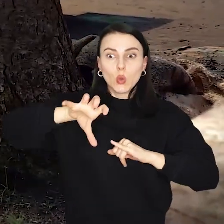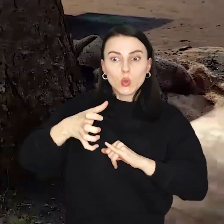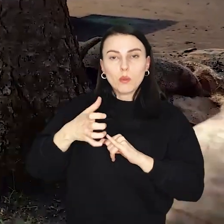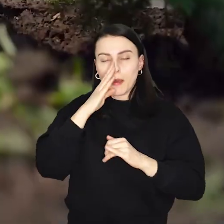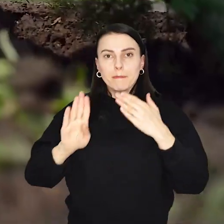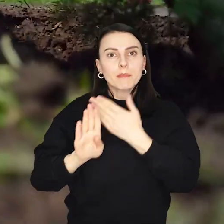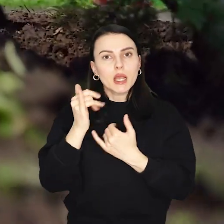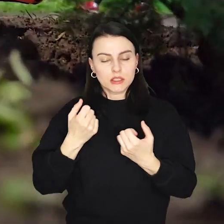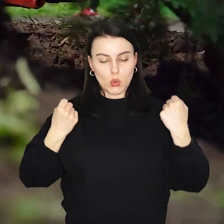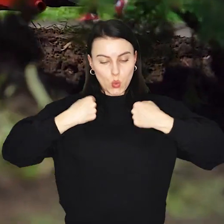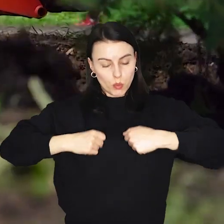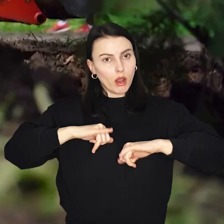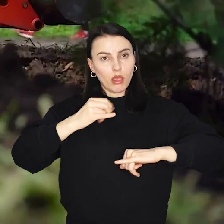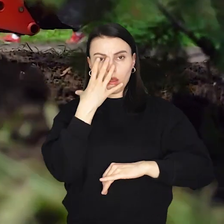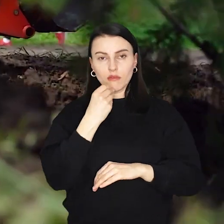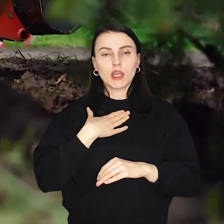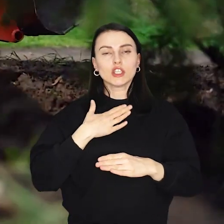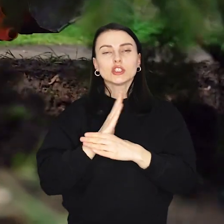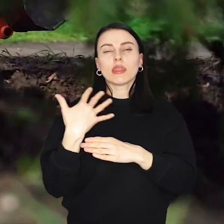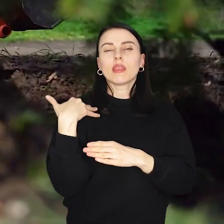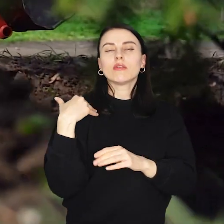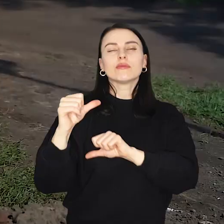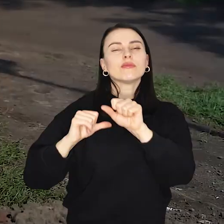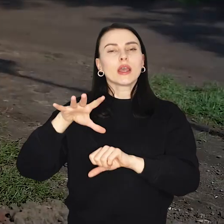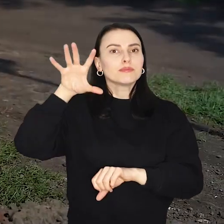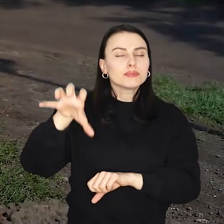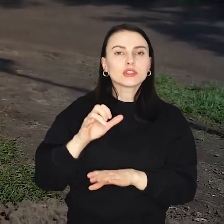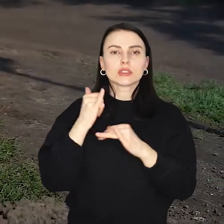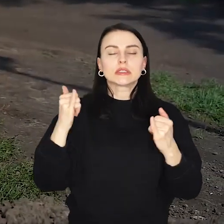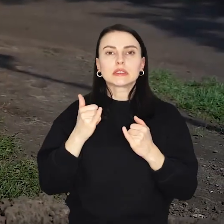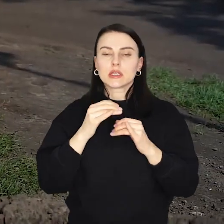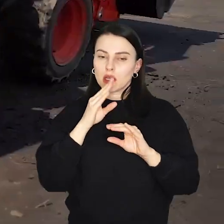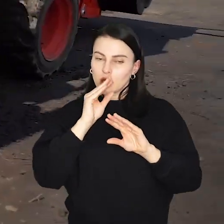którzy zaprezentują stroje rycerskie i fechtunki, zorganizują warsztaty z ziołolecznictwa